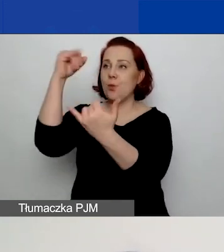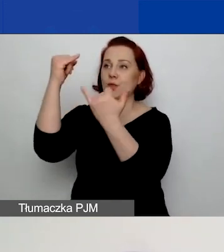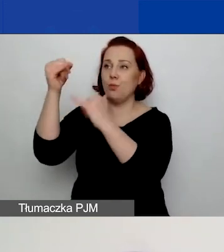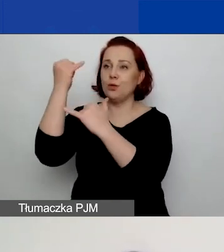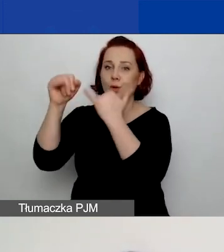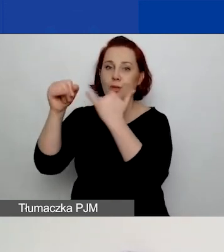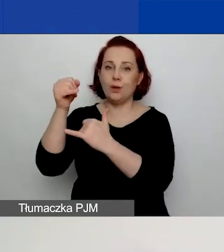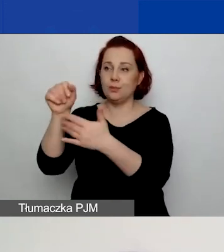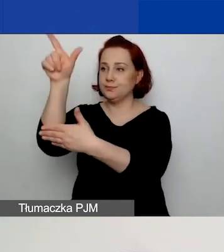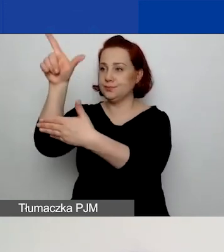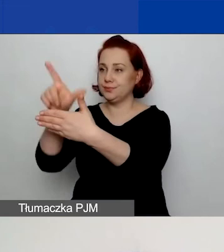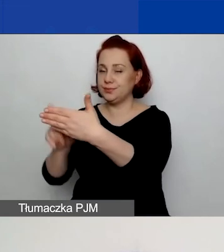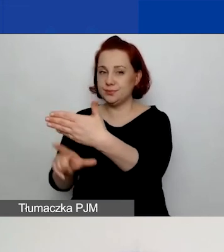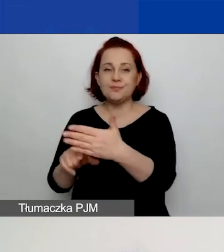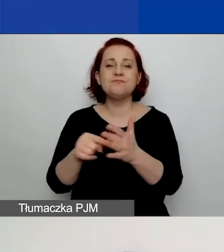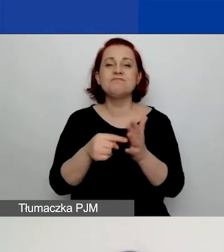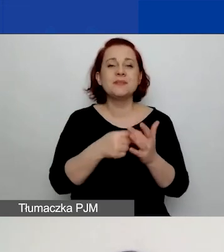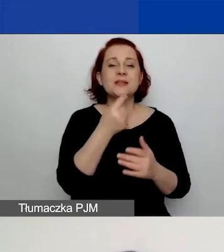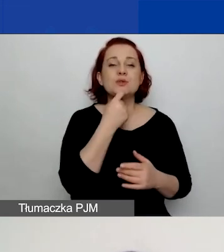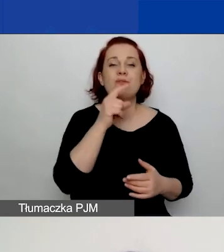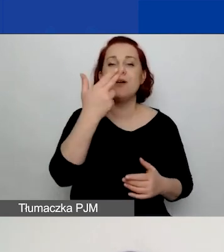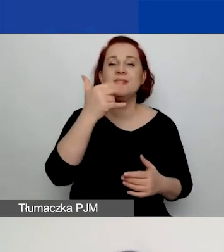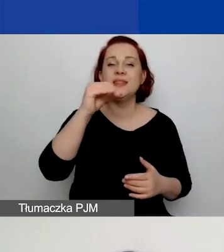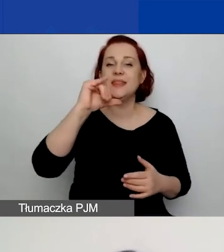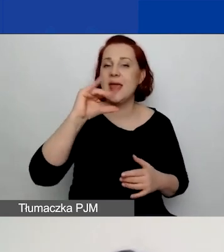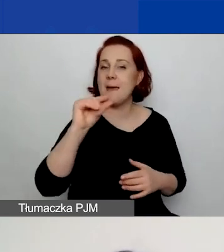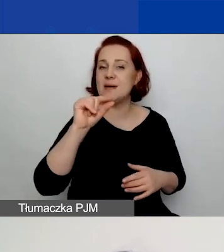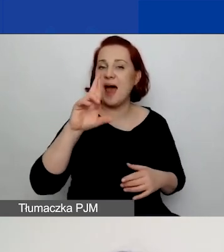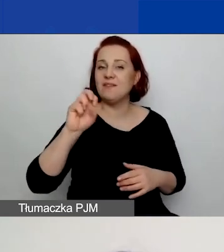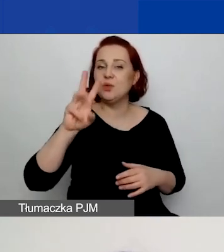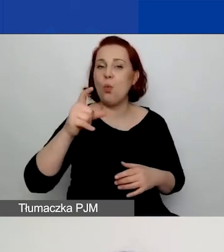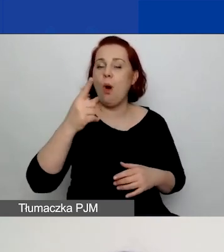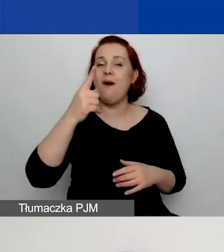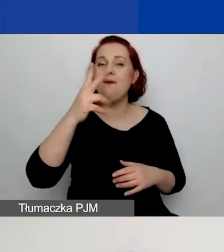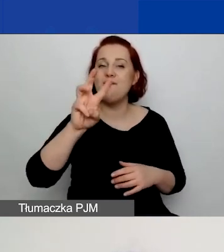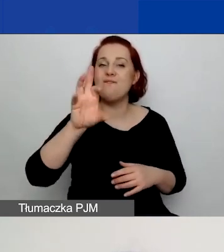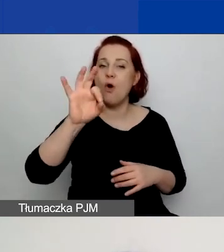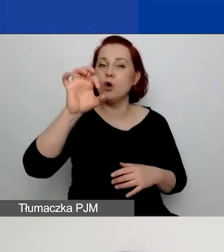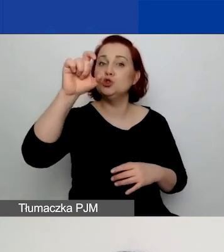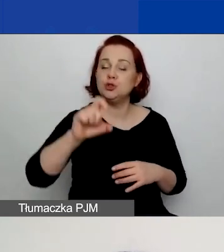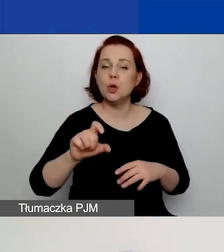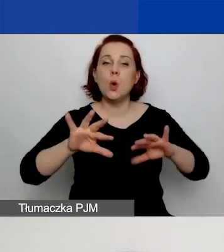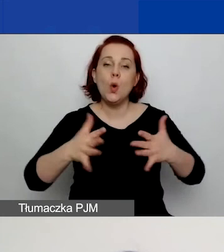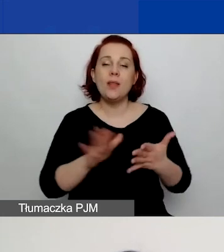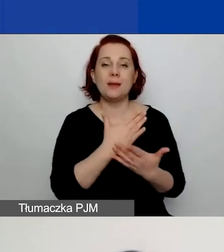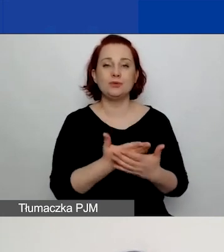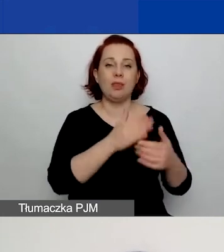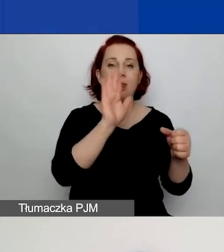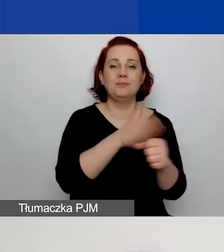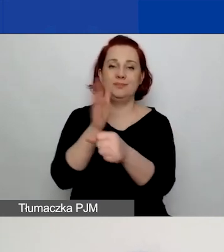Co rozumiemy pod pojęciem nieprawidłowości? To mogą być pola, które nie zostały wypełnione, przeskoczyliście coś. Mogą to być pola,